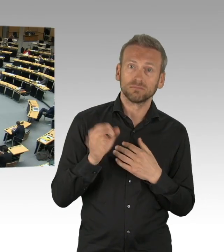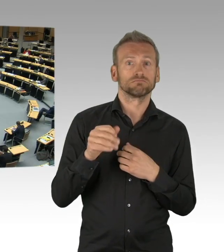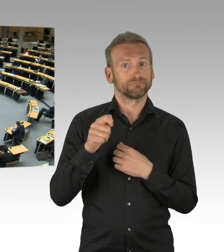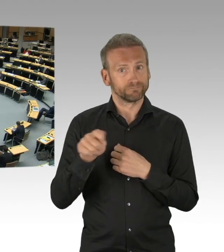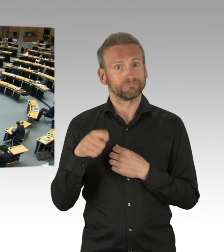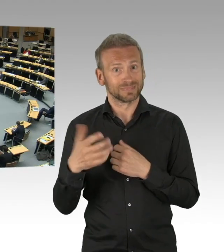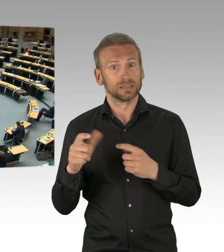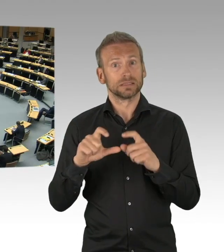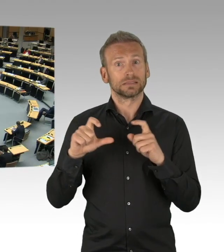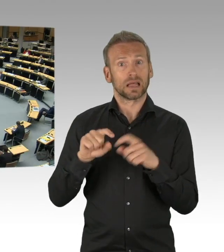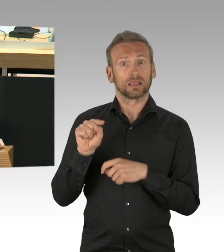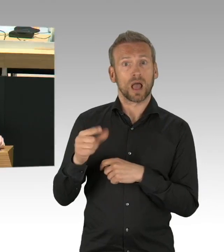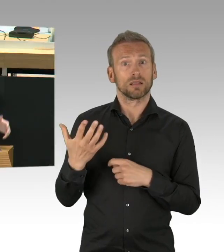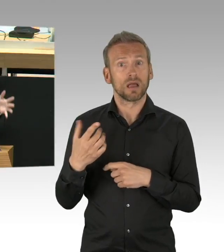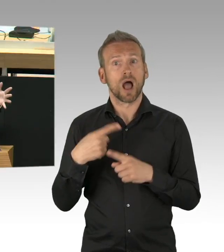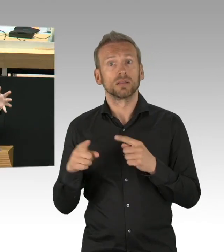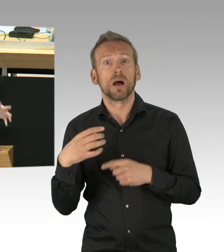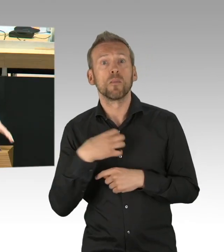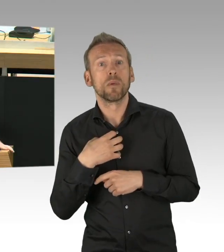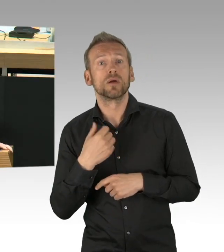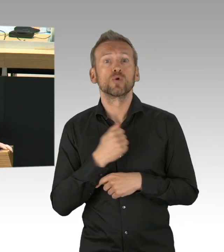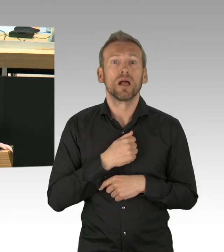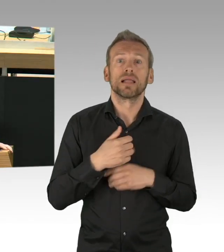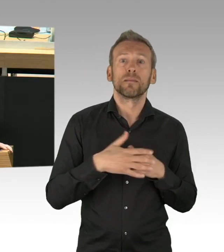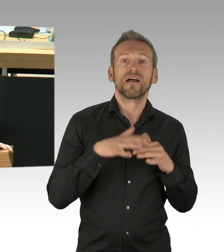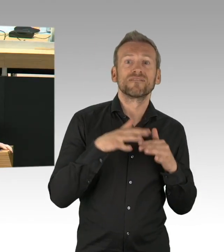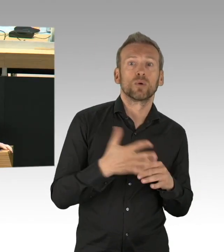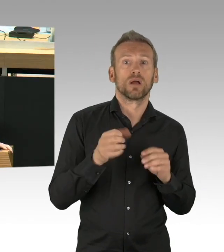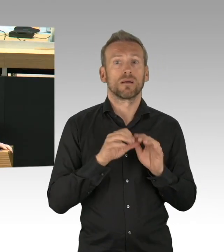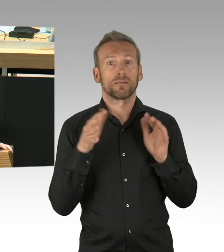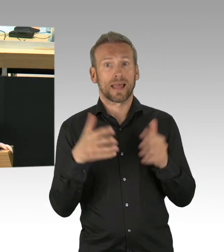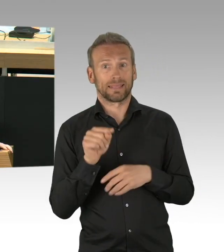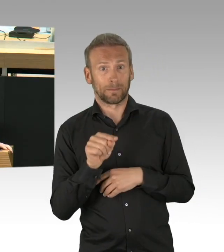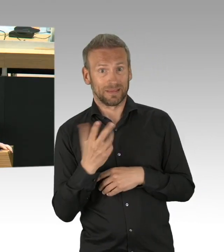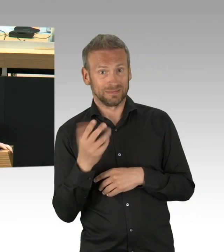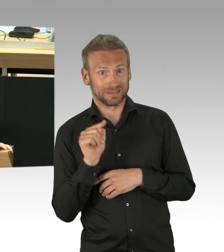Eltern – ich weiß nicht, was Sie da lachen, dass Kinder verhaltensauffällig sind, da würde ich mich schämen –